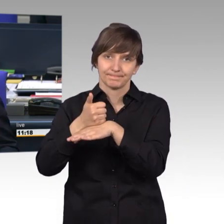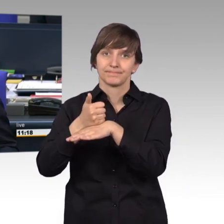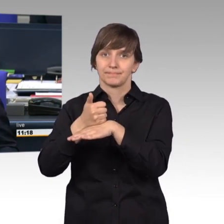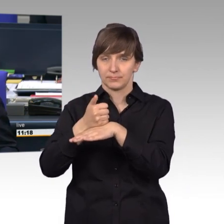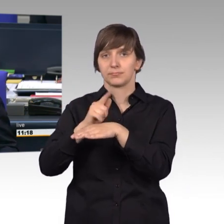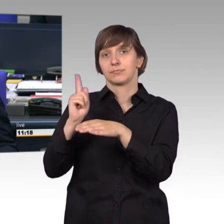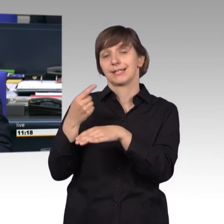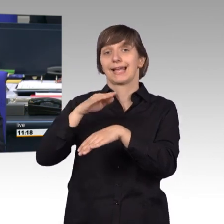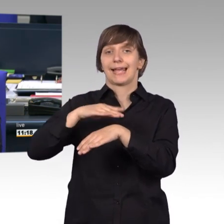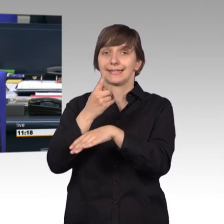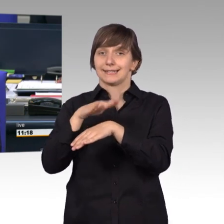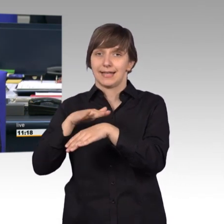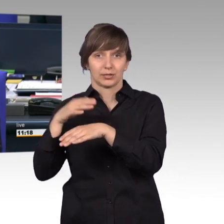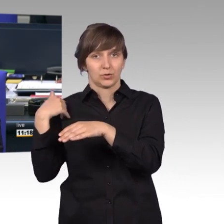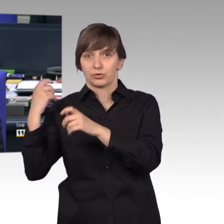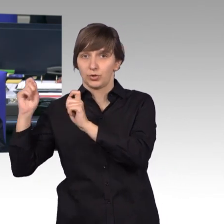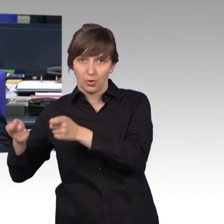dem Kollegen Marian Wendt.